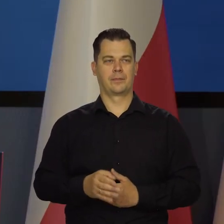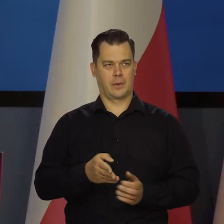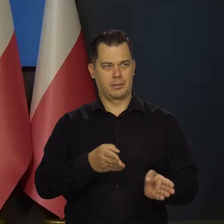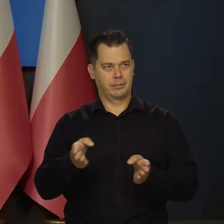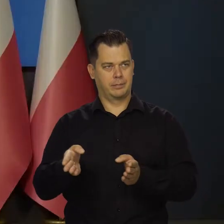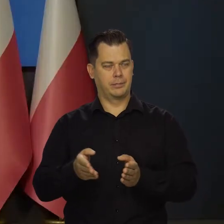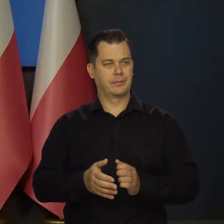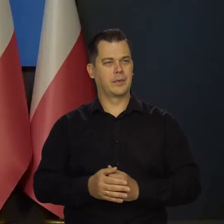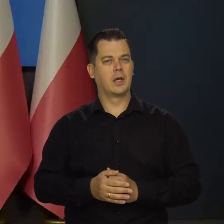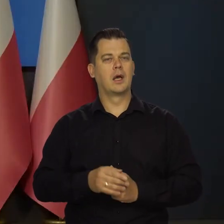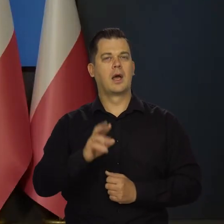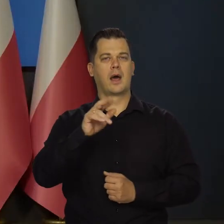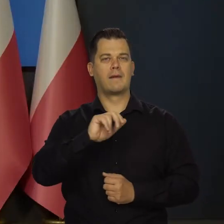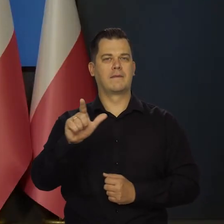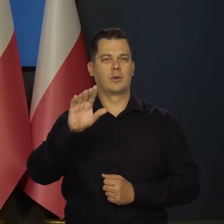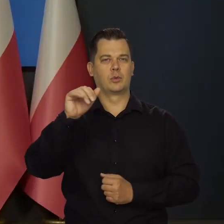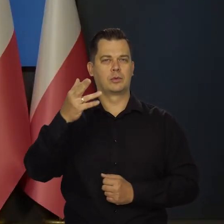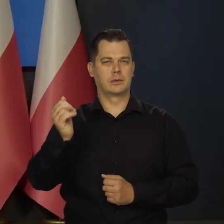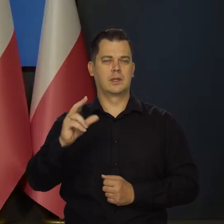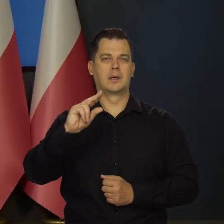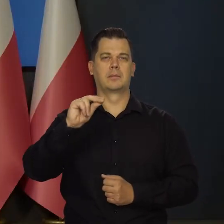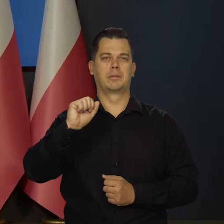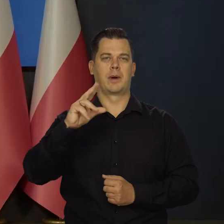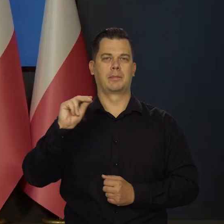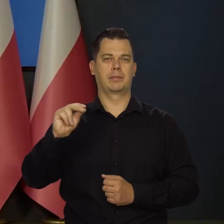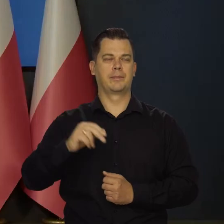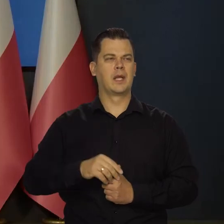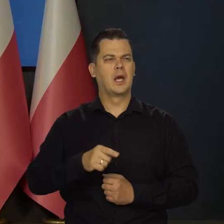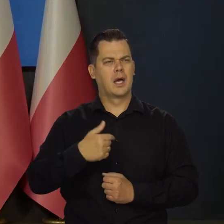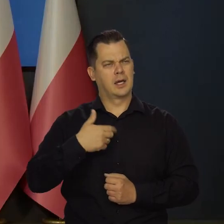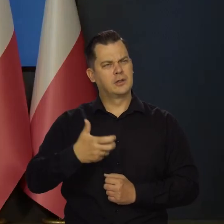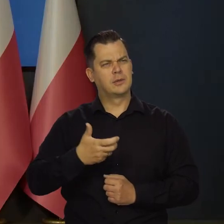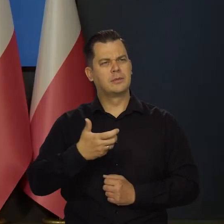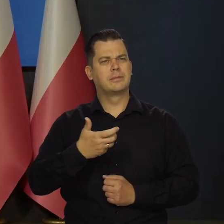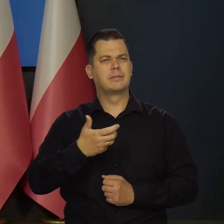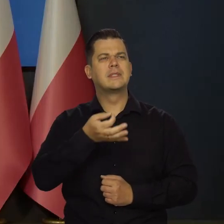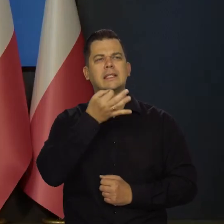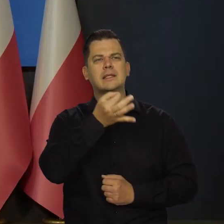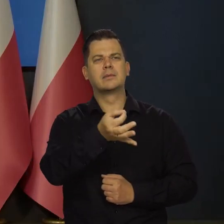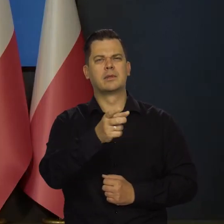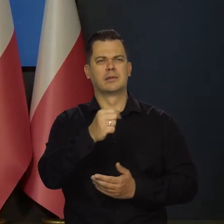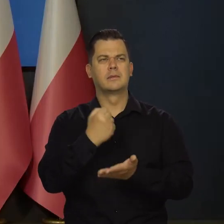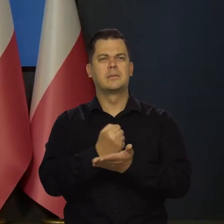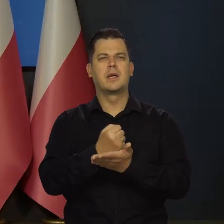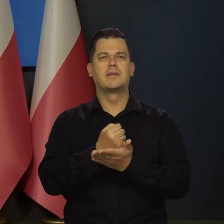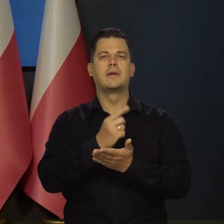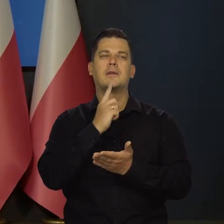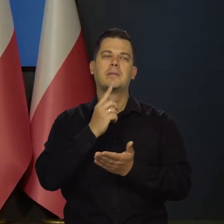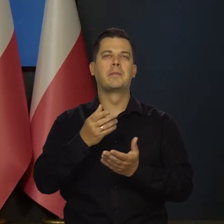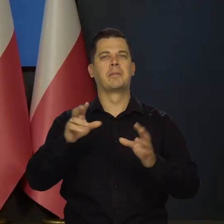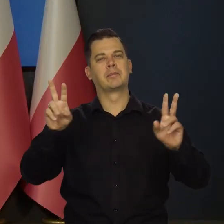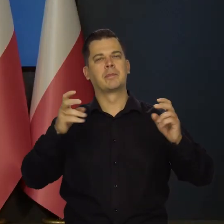Dzień dobry, Rafał Duszyński, Polska Agencja Prasowa. Ja chciałbym dopytać o ten scenariusz miękkiego lądowania,